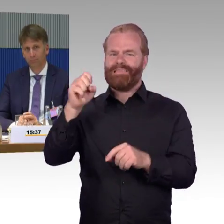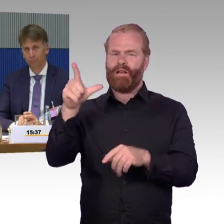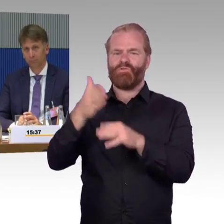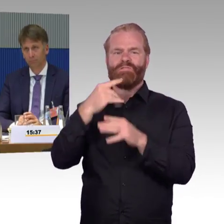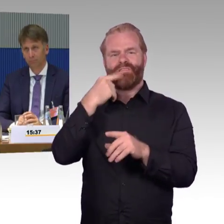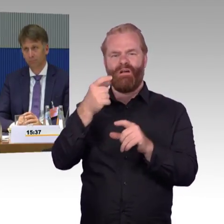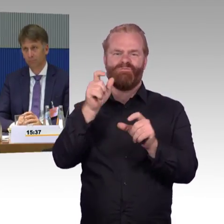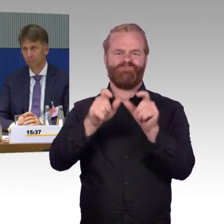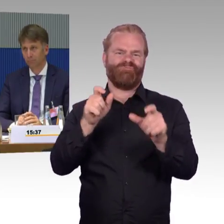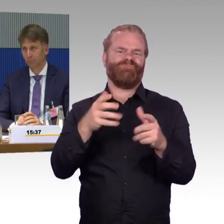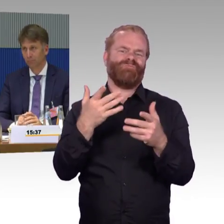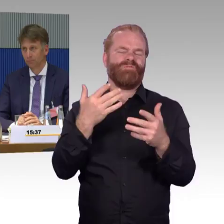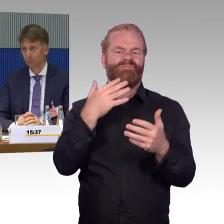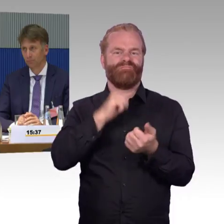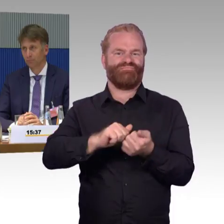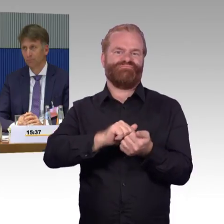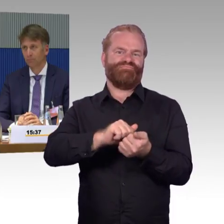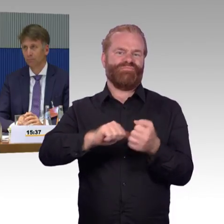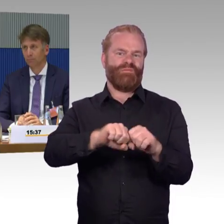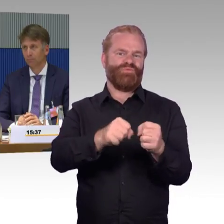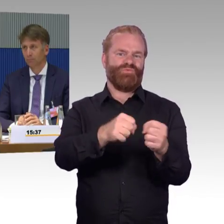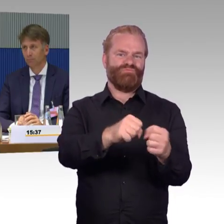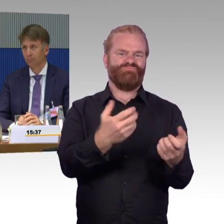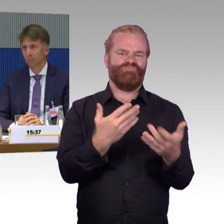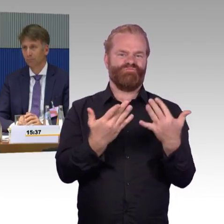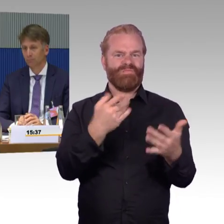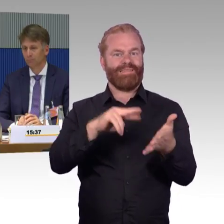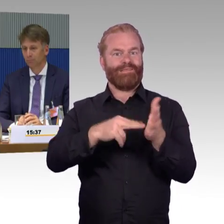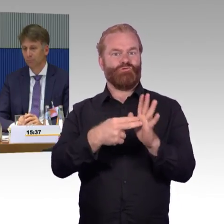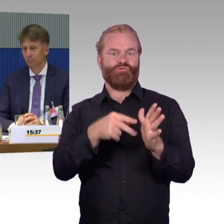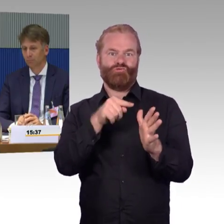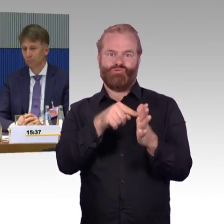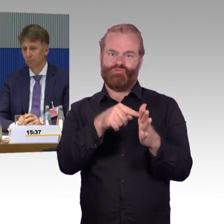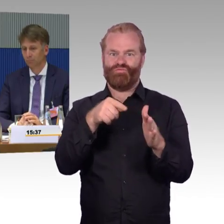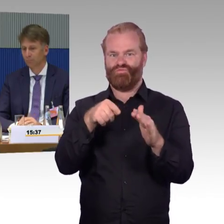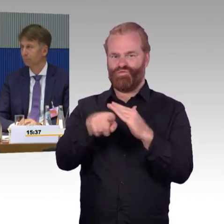natürlich auch Ersatzlösungen zu finden, weil sonst sind, wenn ein Aufzug ausfällt,